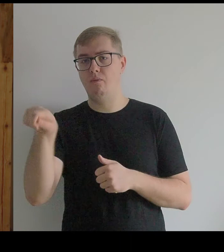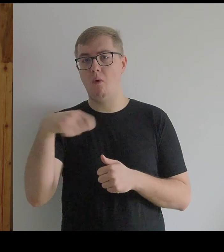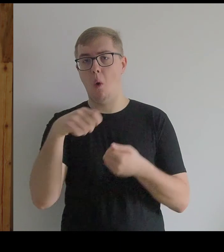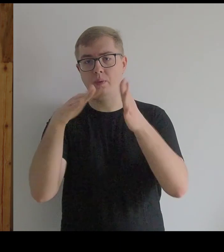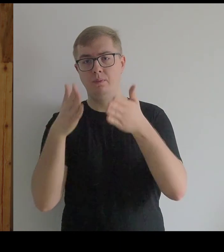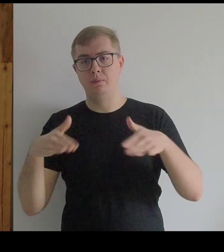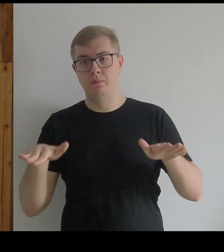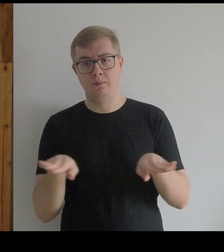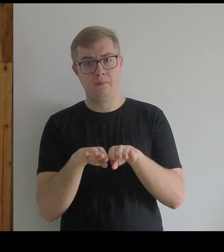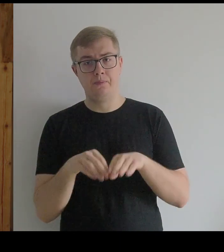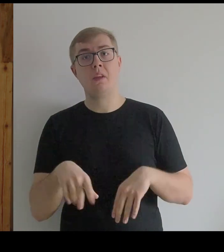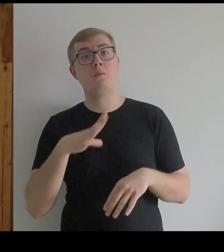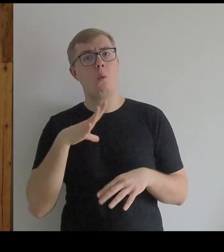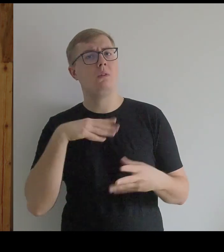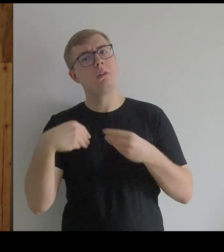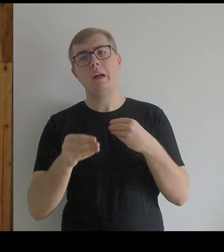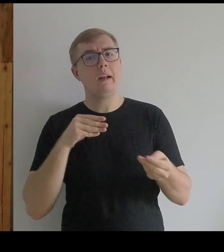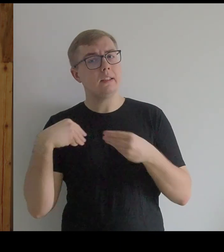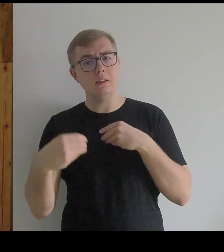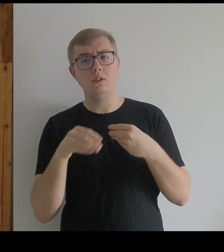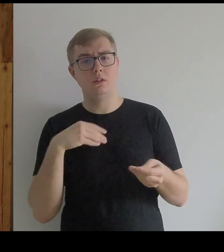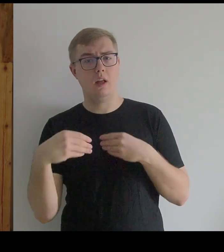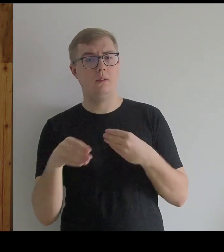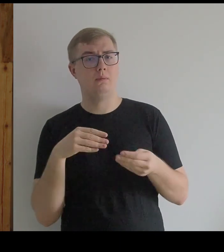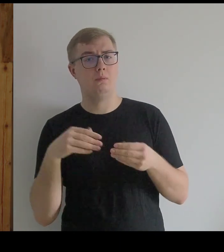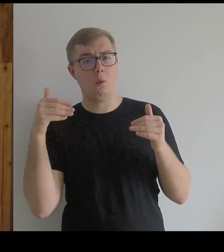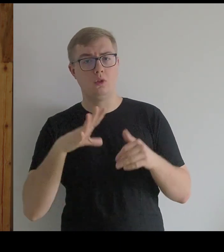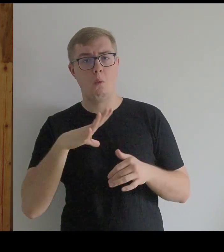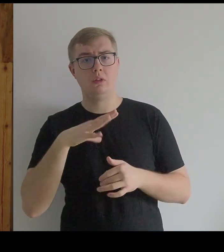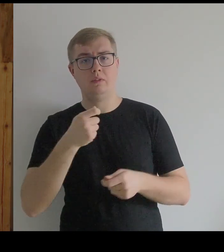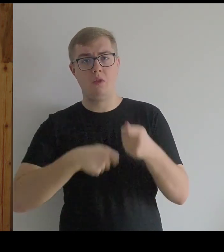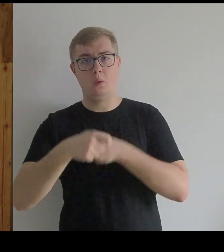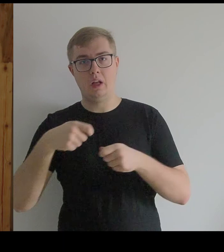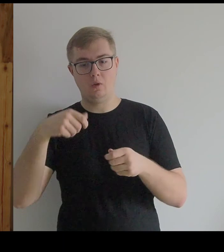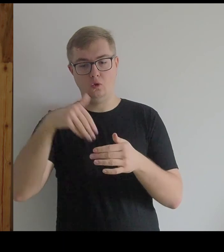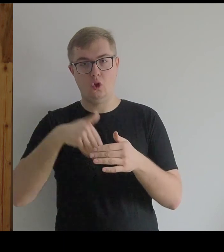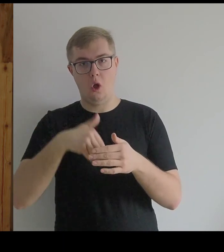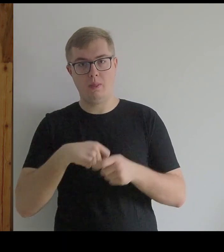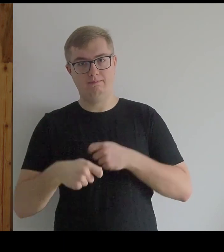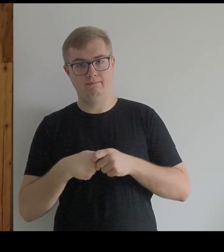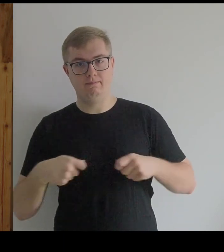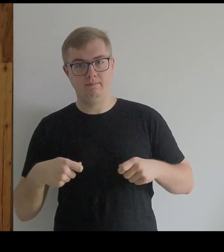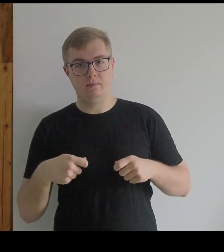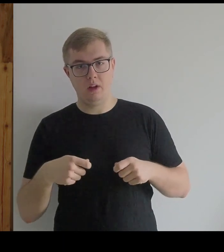Ale ponieważ to było elastyczne, można ją było związać od środka i wtedy się spłaszczała.